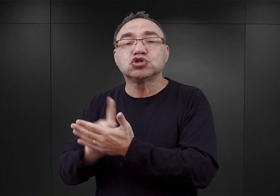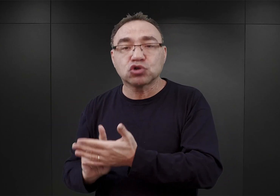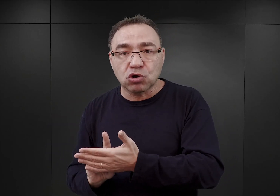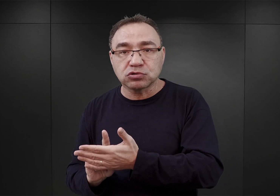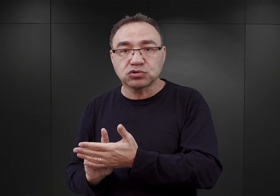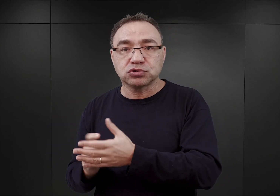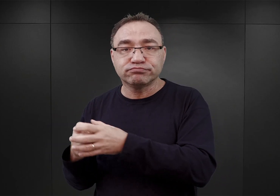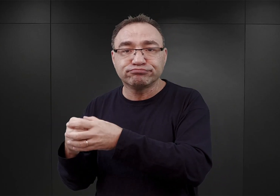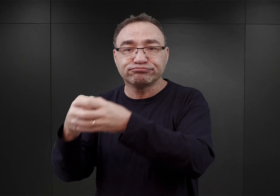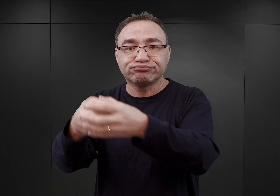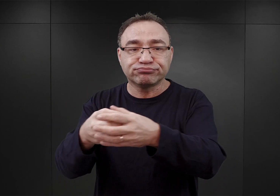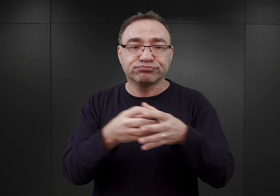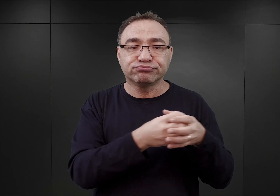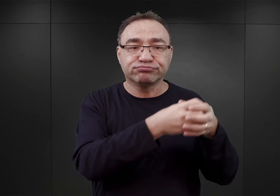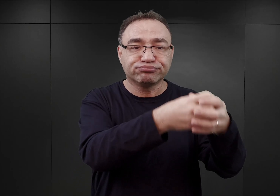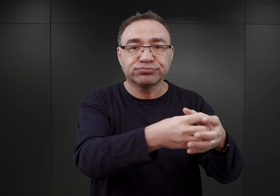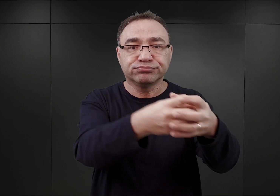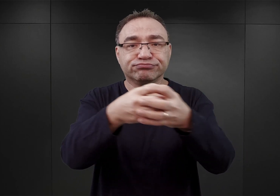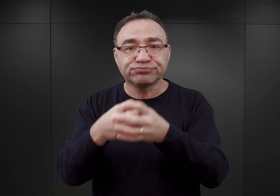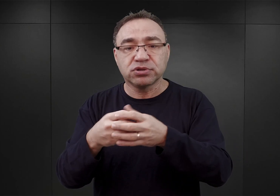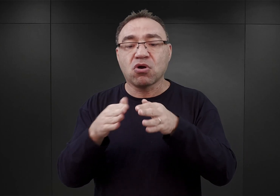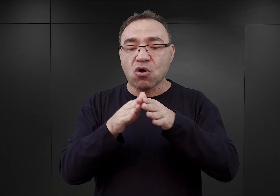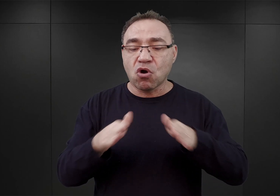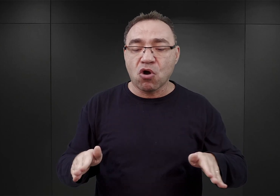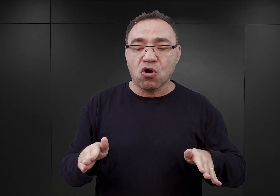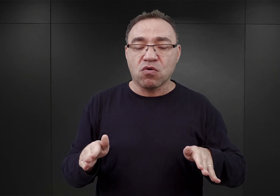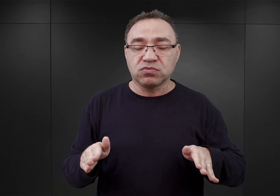Także obóz koncentracyjny w takiej formie,